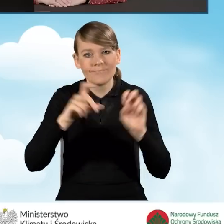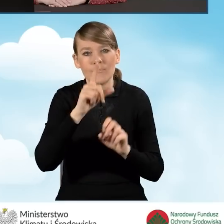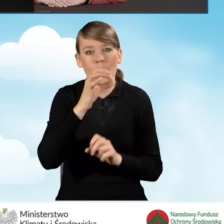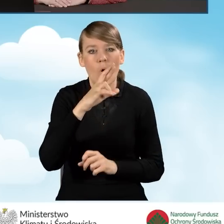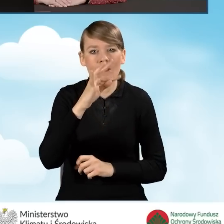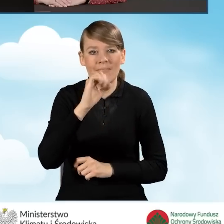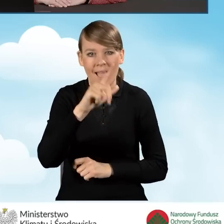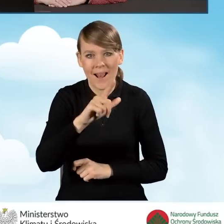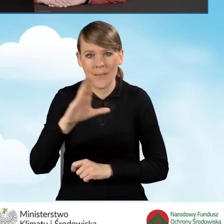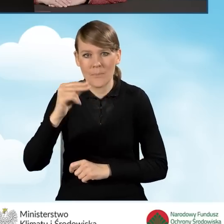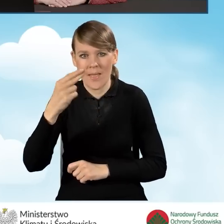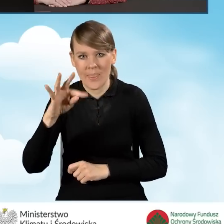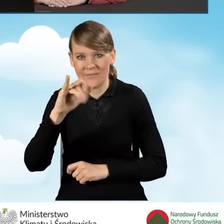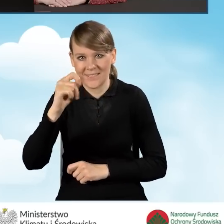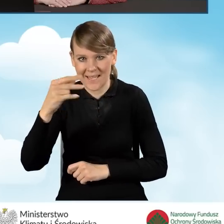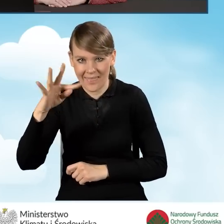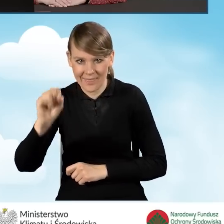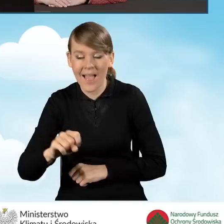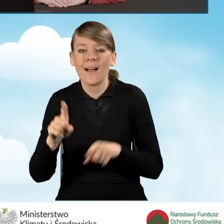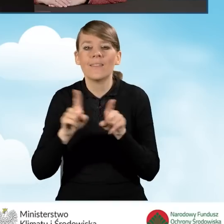oraz na stronie, którą zamieściłam na tym slajdzie,